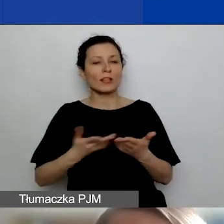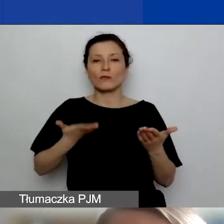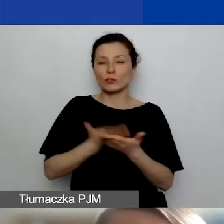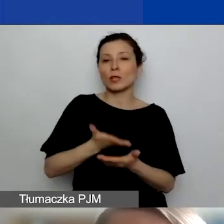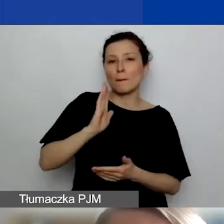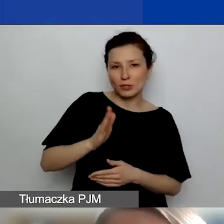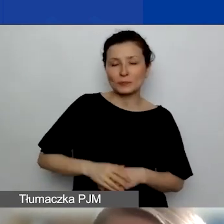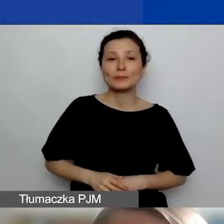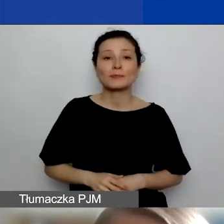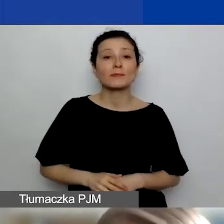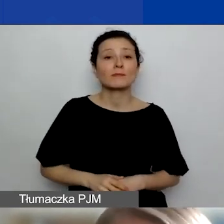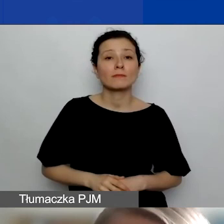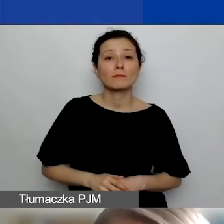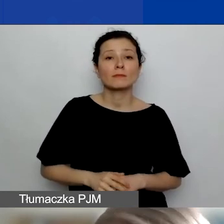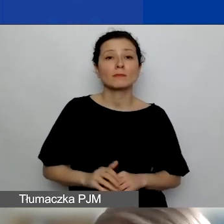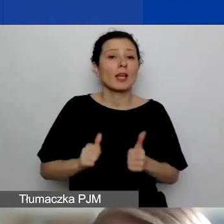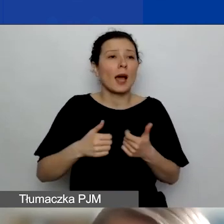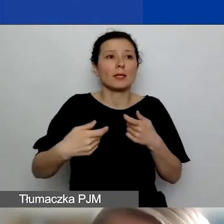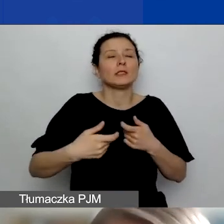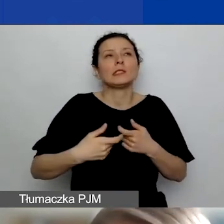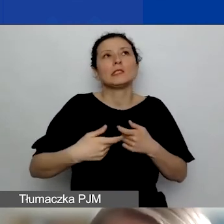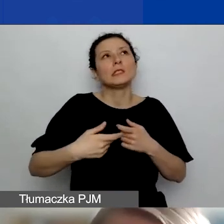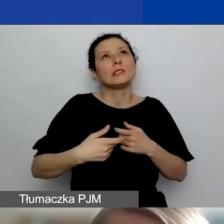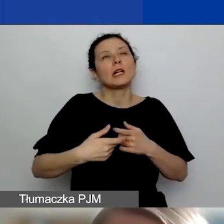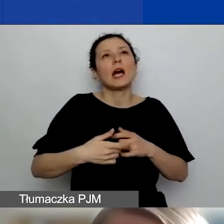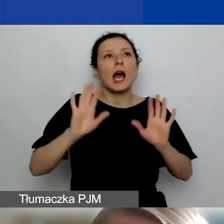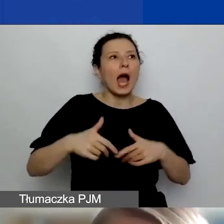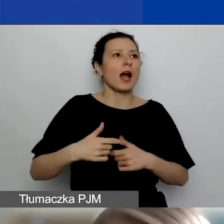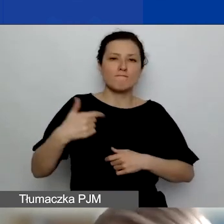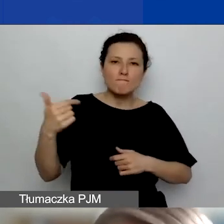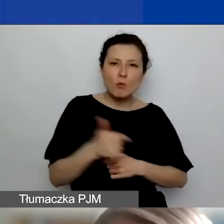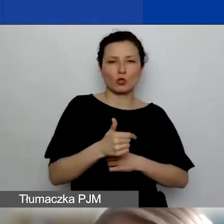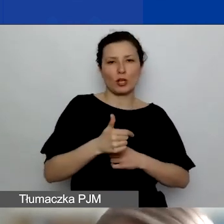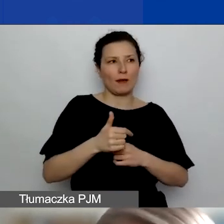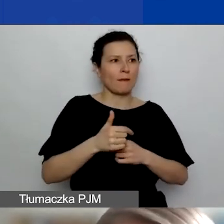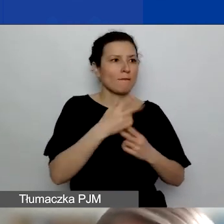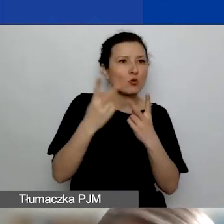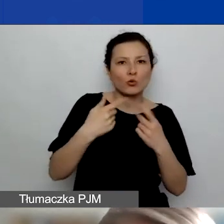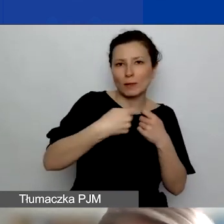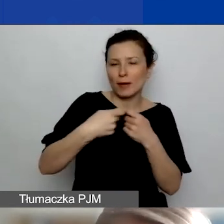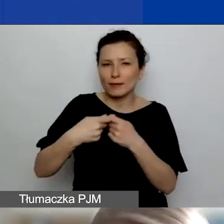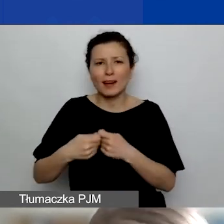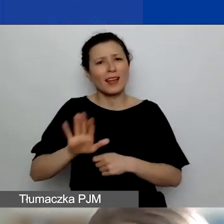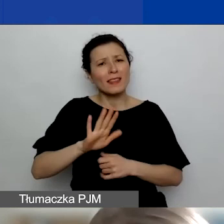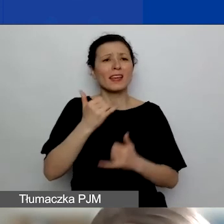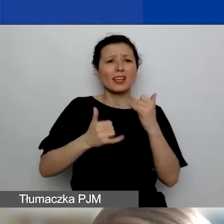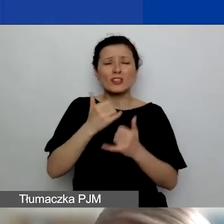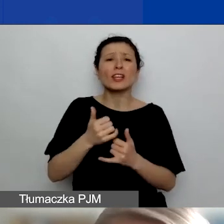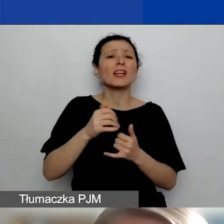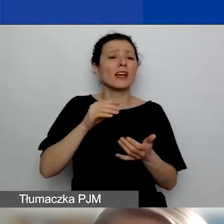to to, żeby nie robić partnerstw na siłę. Jeżeli faktycznie wpisujecie do wniosku partnera, załączacie jego deklarację,